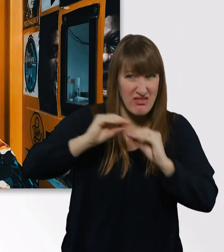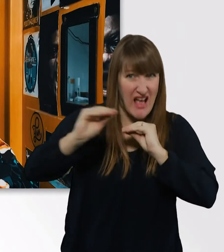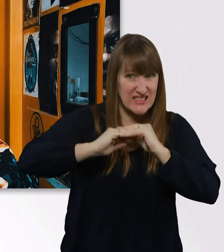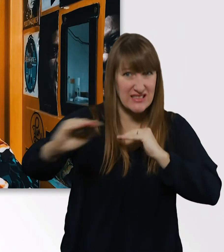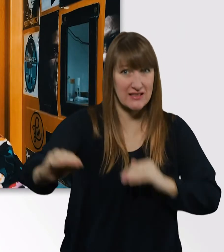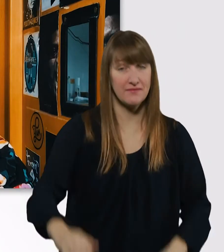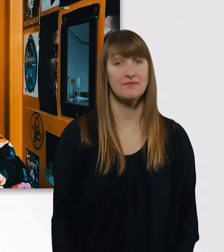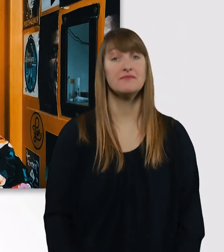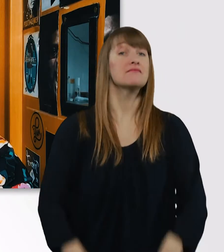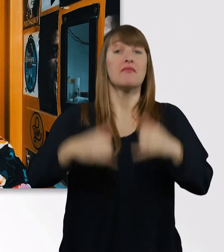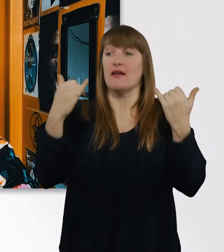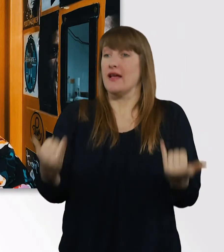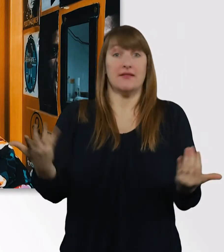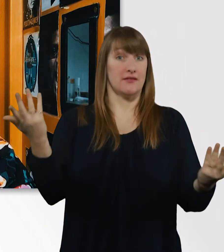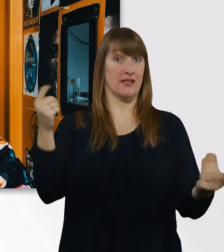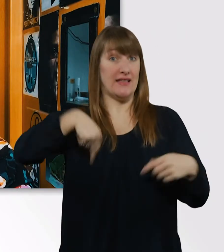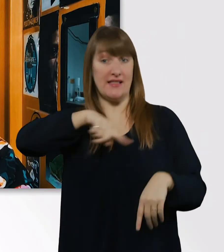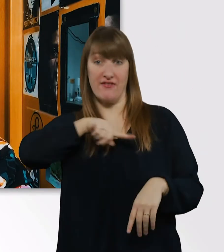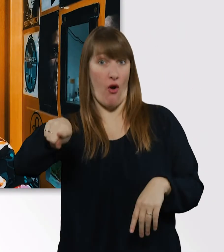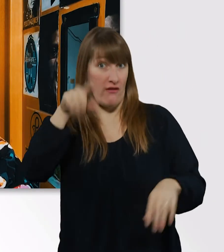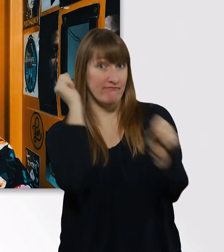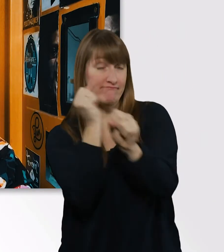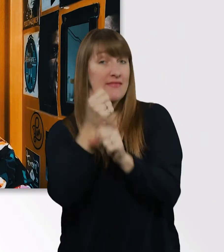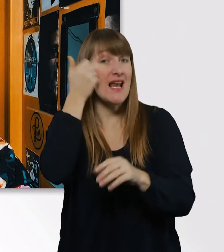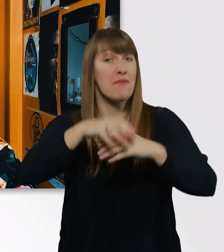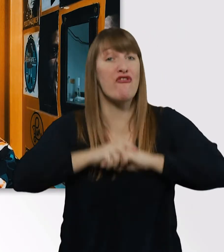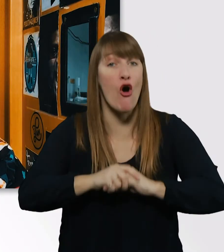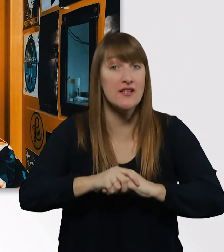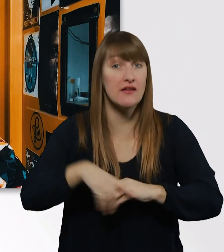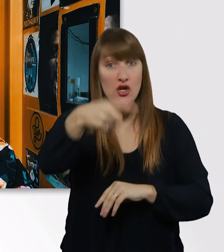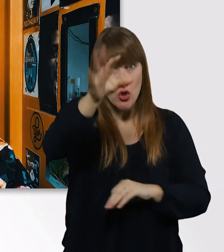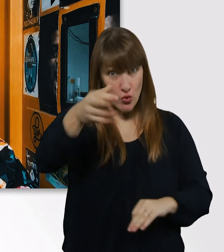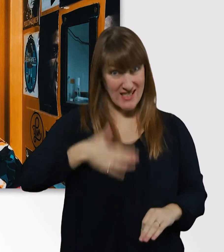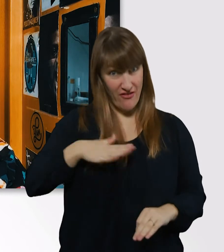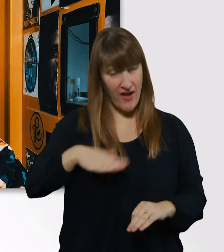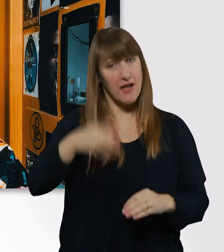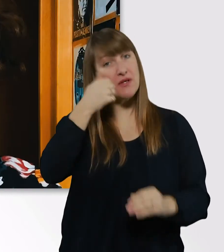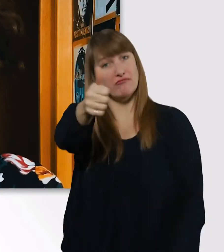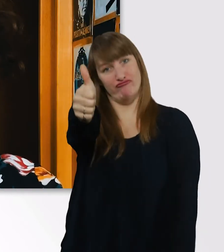Das wars auch schon wieder von dieser Woche, liebe Freunde. Wenn euch die Folge gefallen hat, dann lasst mir einen Daumen oben da,